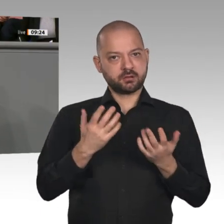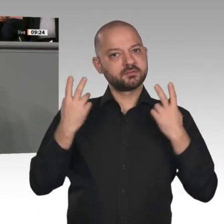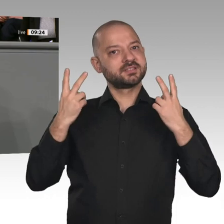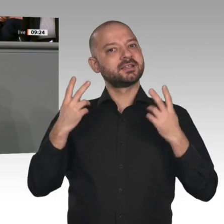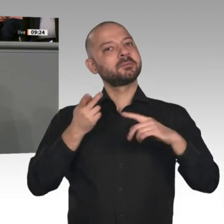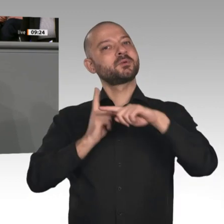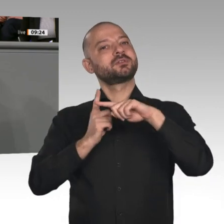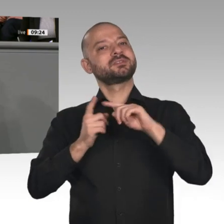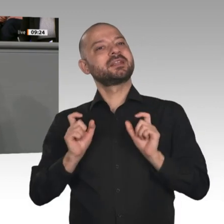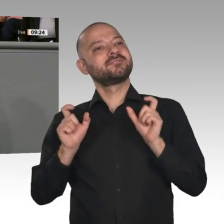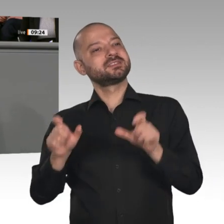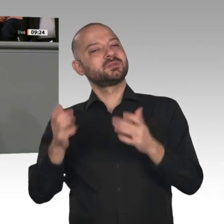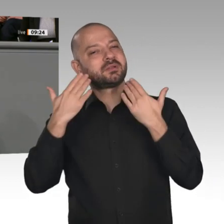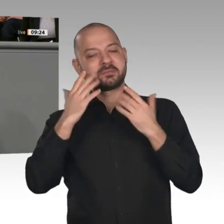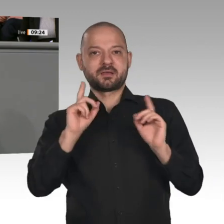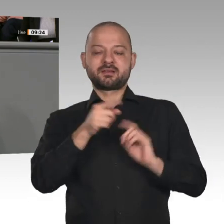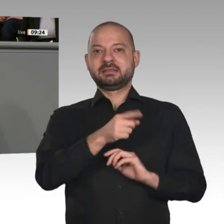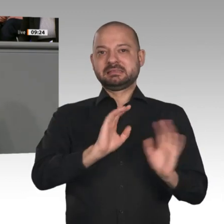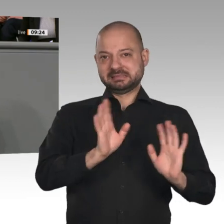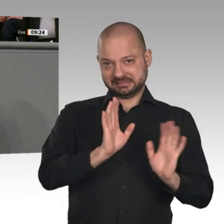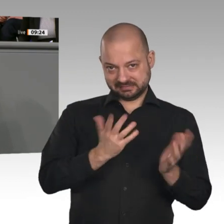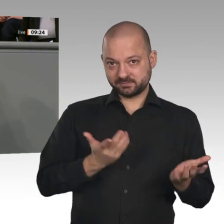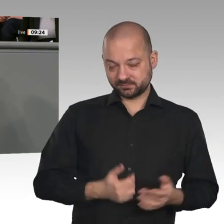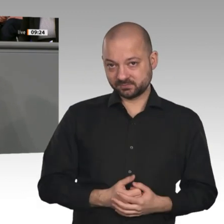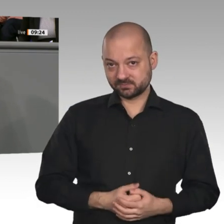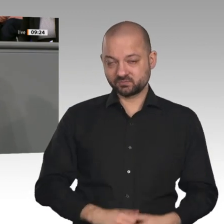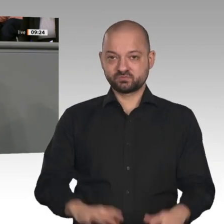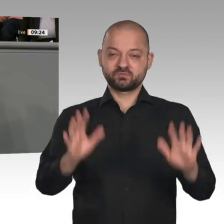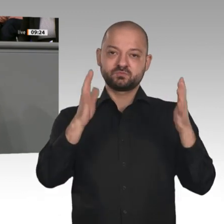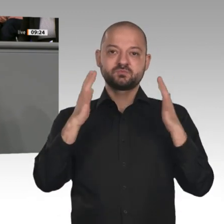Um den Strukturwandel zu bewältigen, braucht es Bündnispartner. Das sind die Unternehmen,